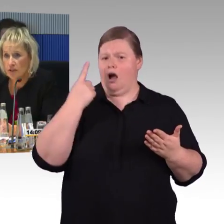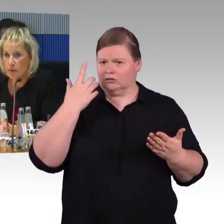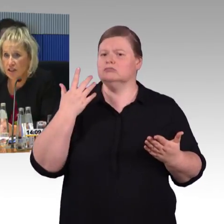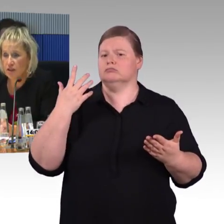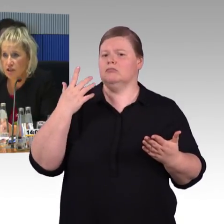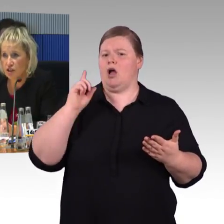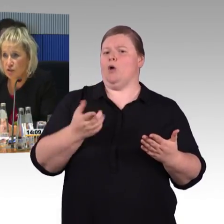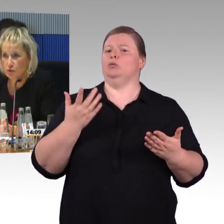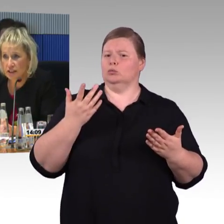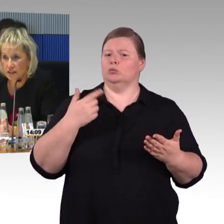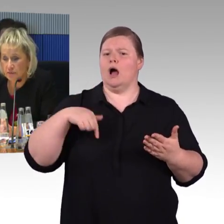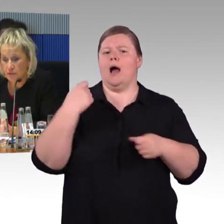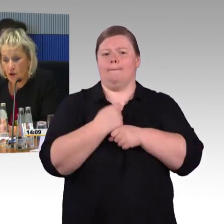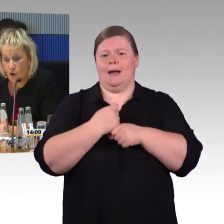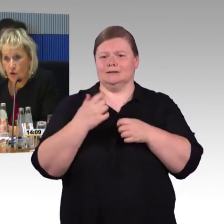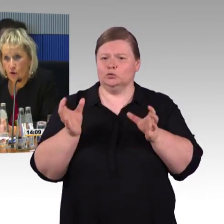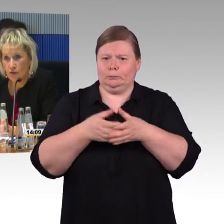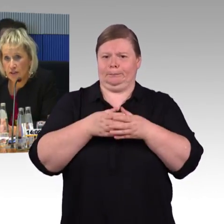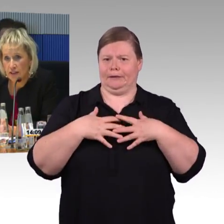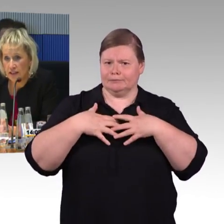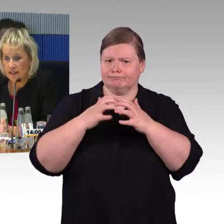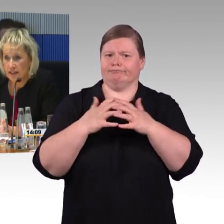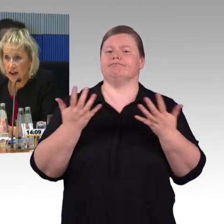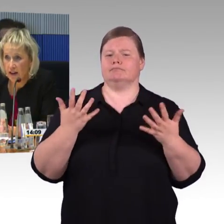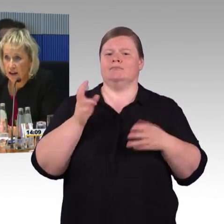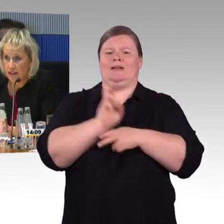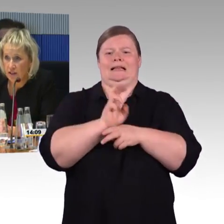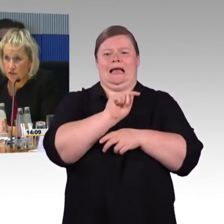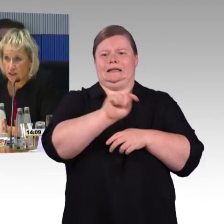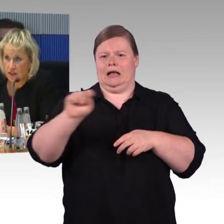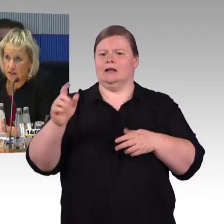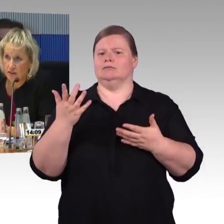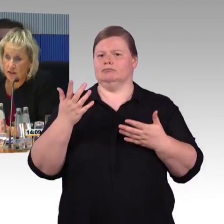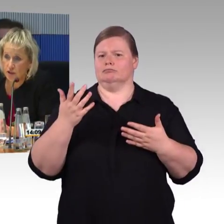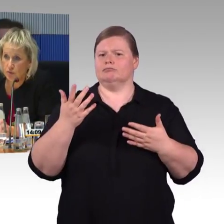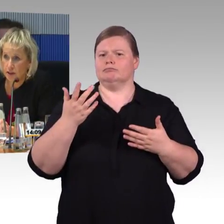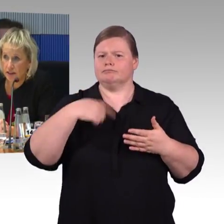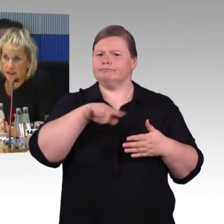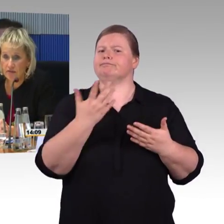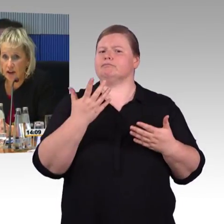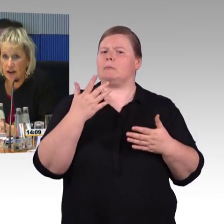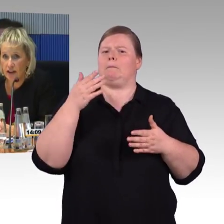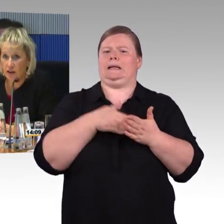mit uns gemeinschaftlich diskutieren. In den letzten Jahren hat sich viel in Richtung Barrierefreiheit,